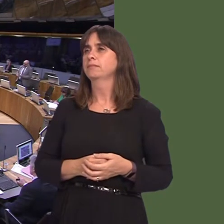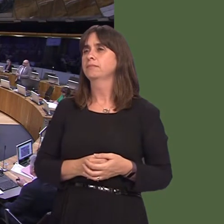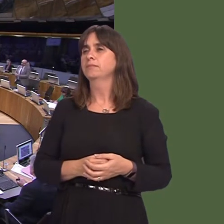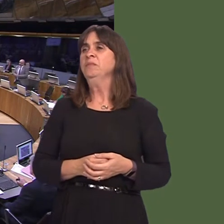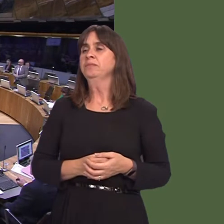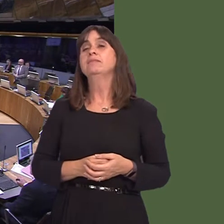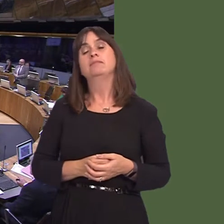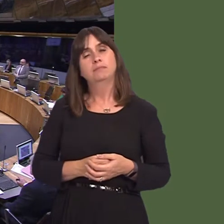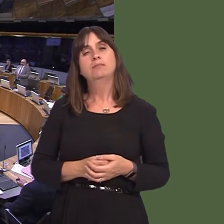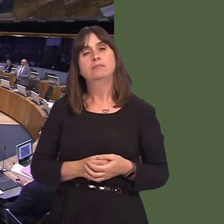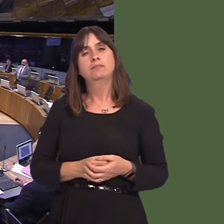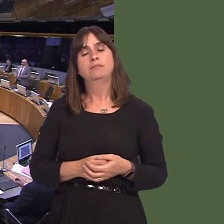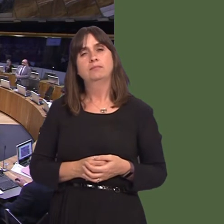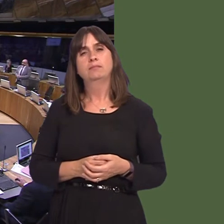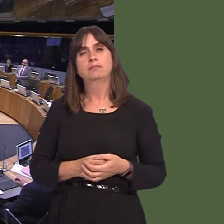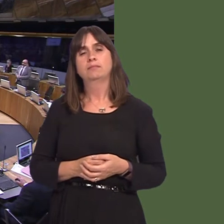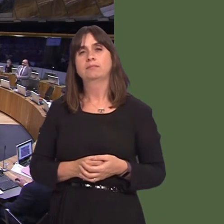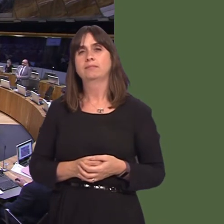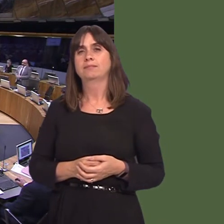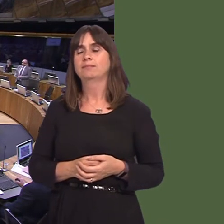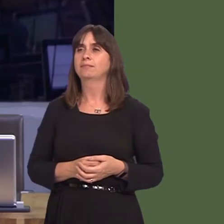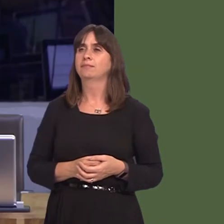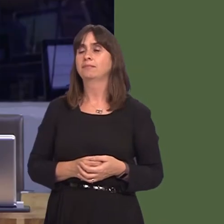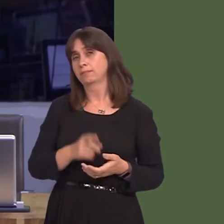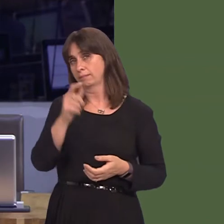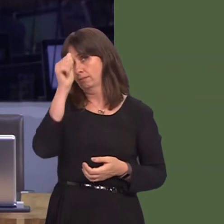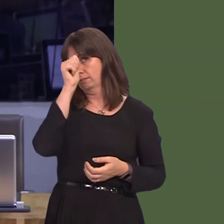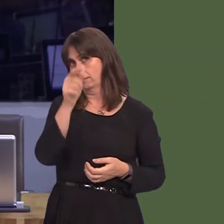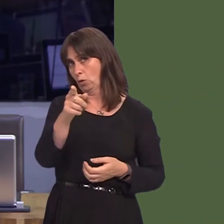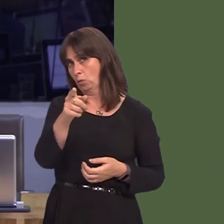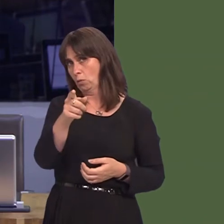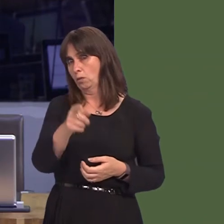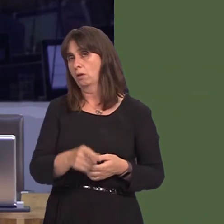fod ymgynghoriad bwrdd iechyd Hywel Dda yn seiliedig ar wella gwasanaethau yn y gymuned,